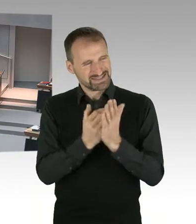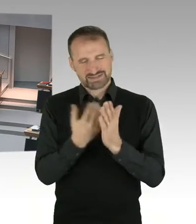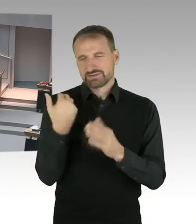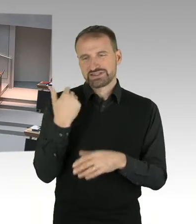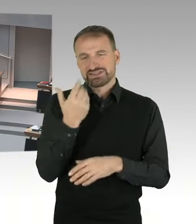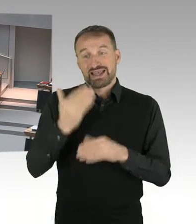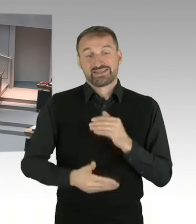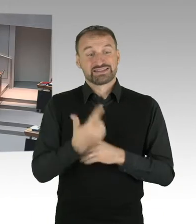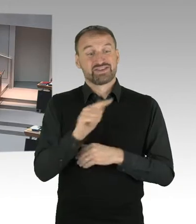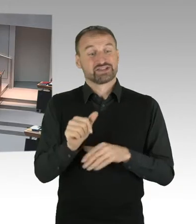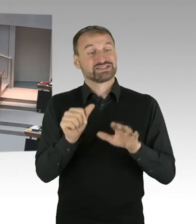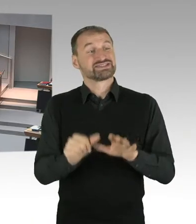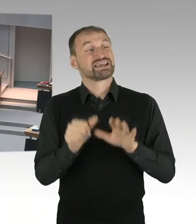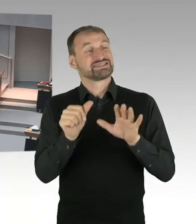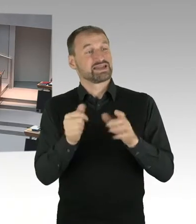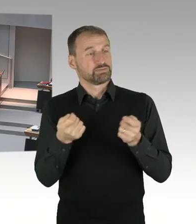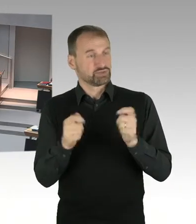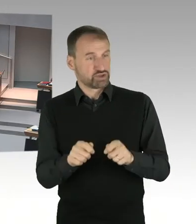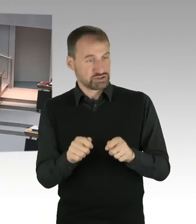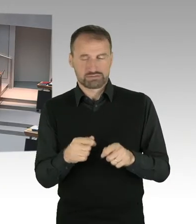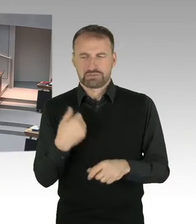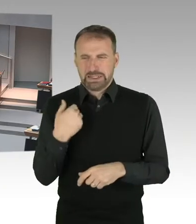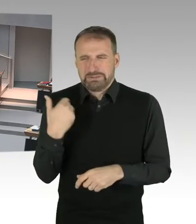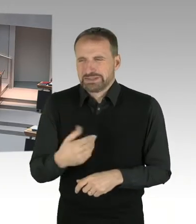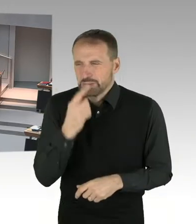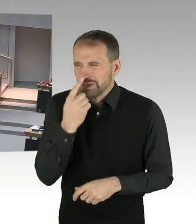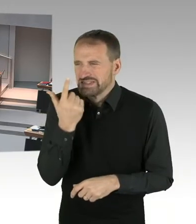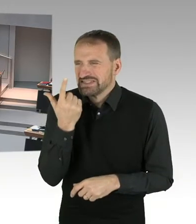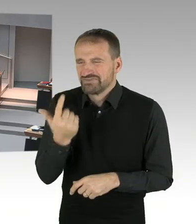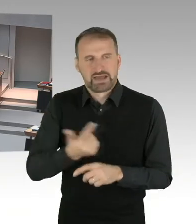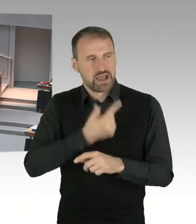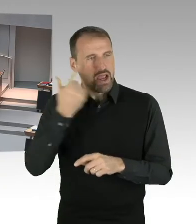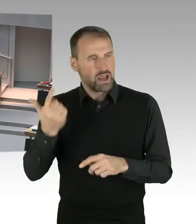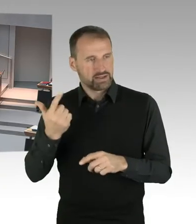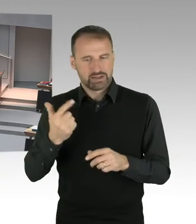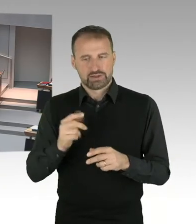Dass noch Luft nach oben ist, ist völlig unbestritten, aber ich habe hier bei verschiedenen Gelegenheiten schon gesagt,